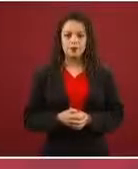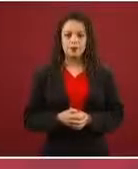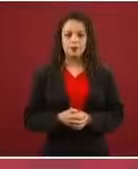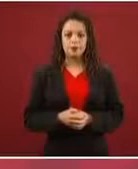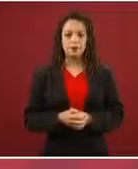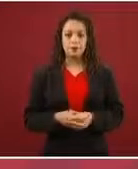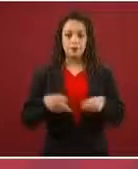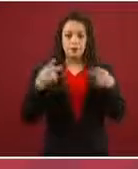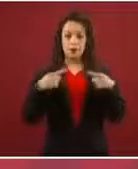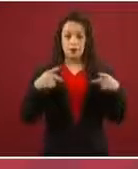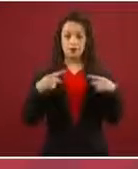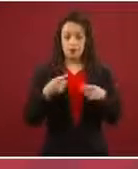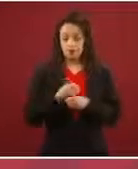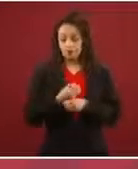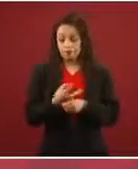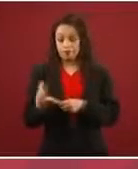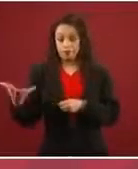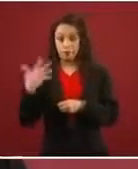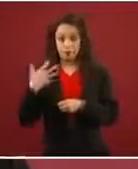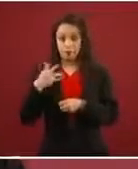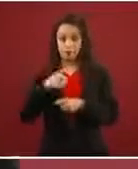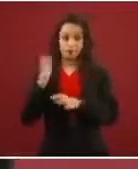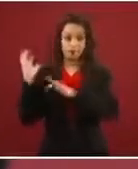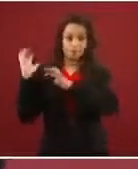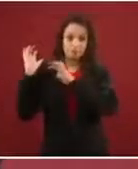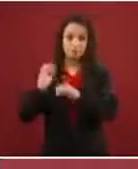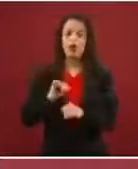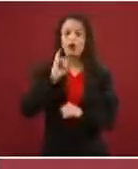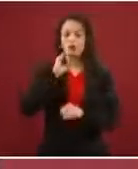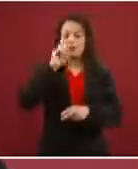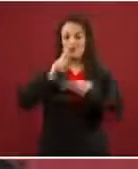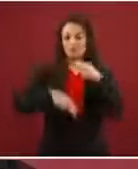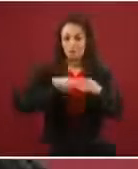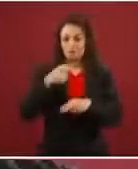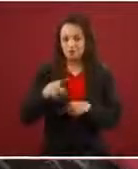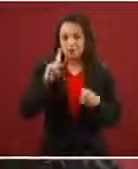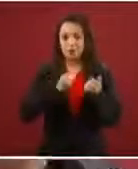caravana sí hicieron, solamente como 700 fueron los que dijeron: ‘Nosotros no hacemos